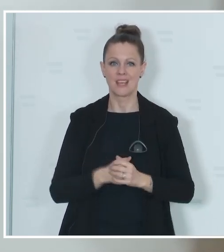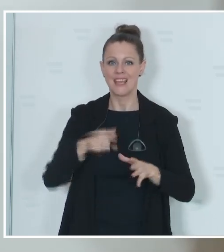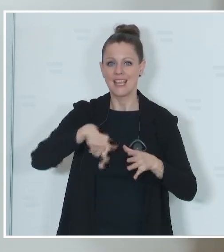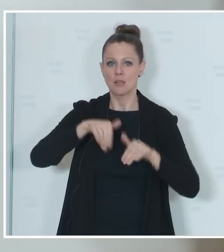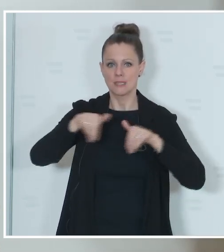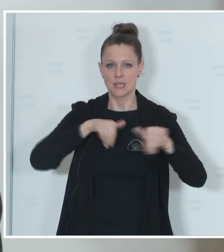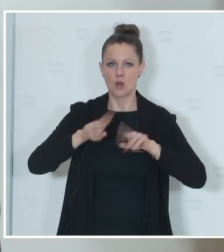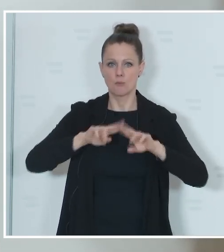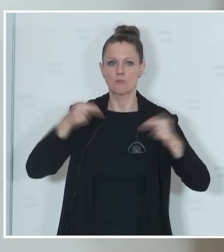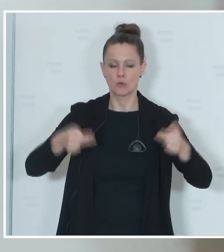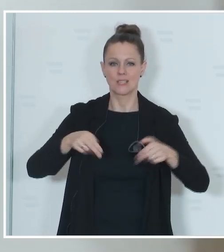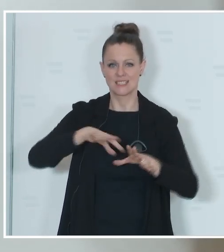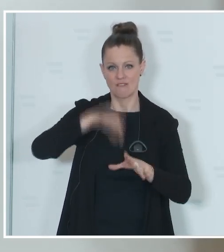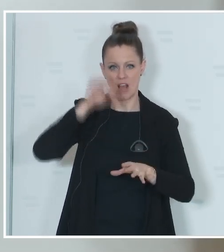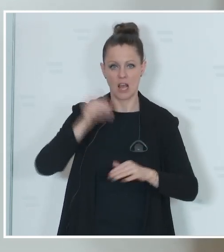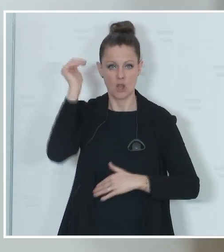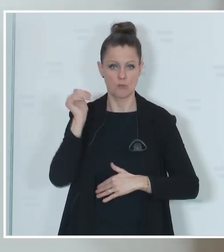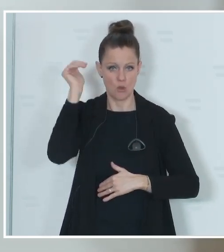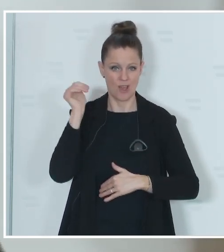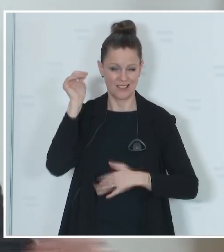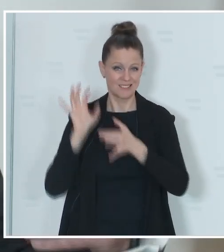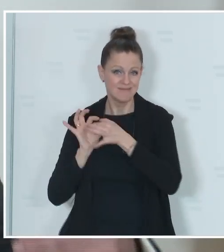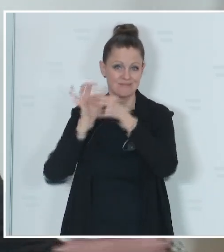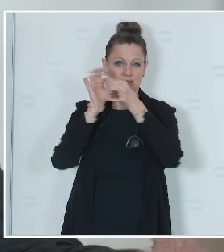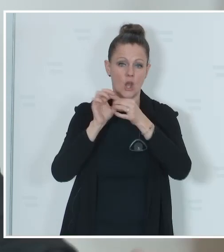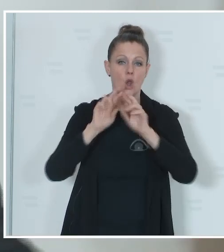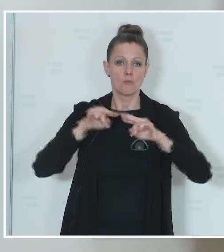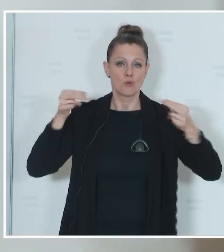hat die Verantwortung für die Durchführung auf Bundesebene und wir werden die einzelnen